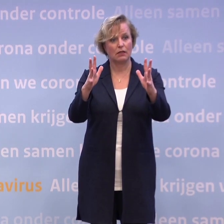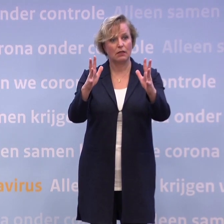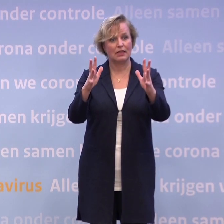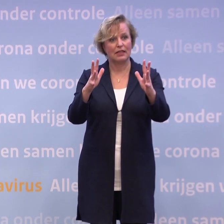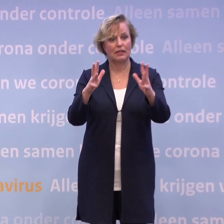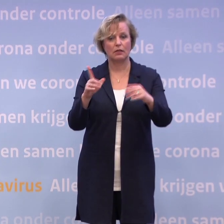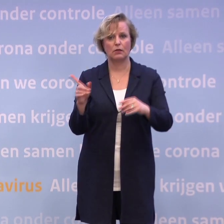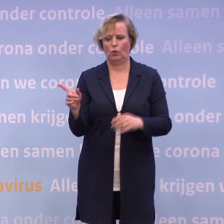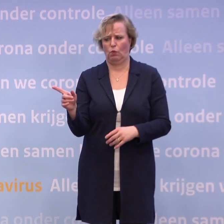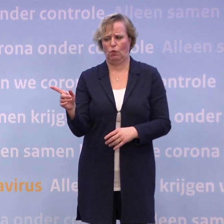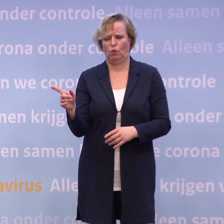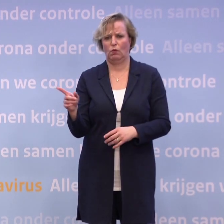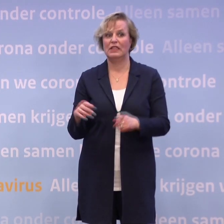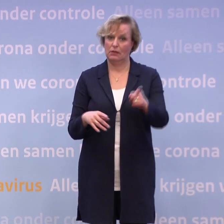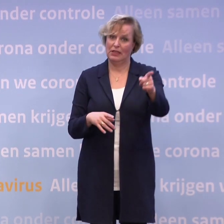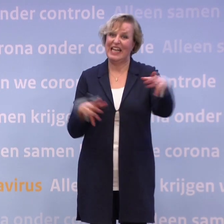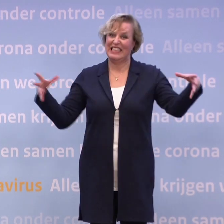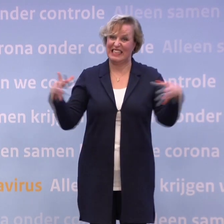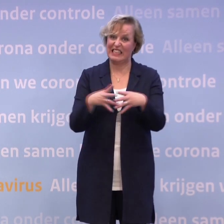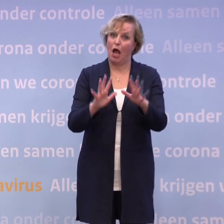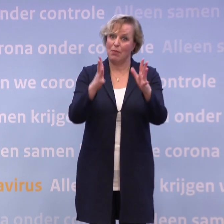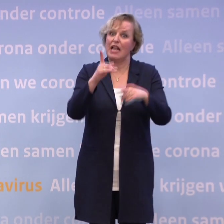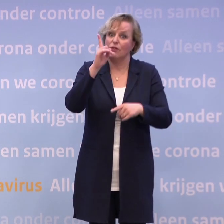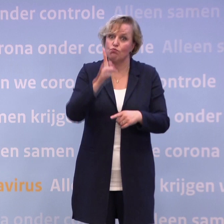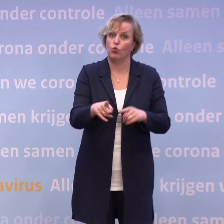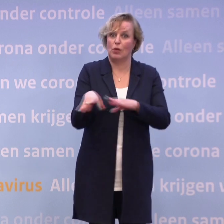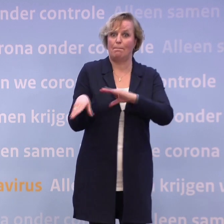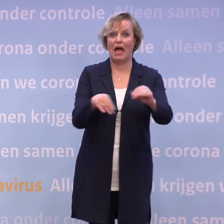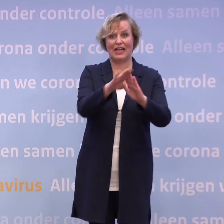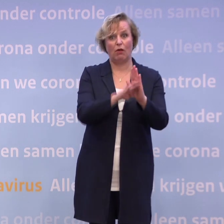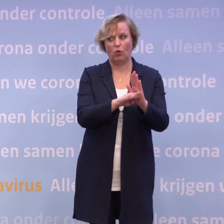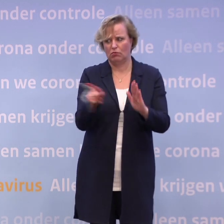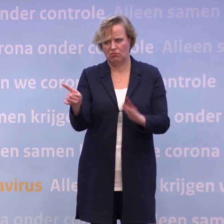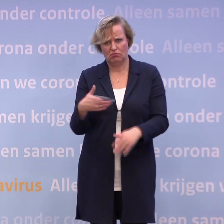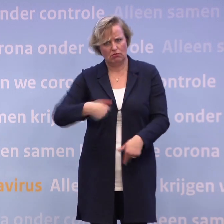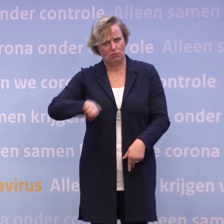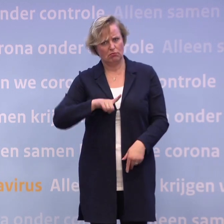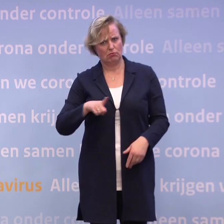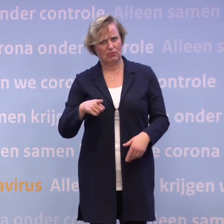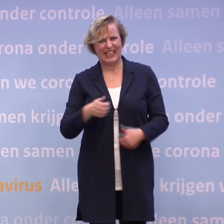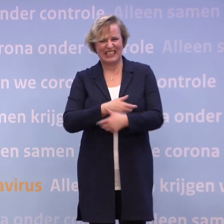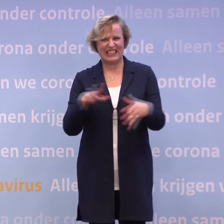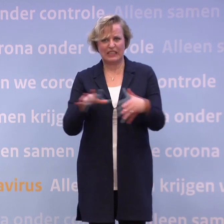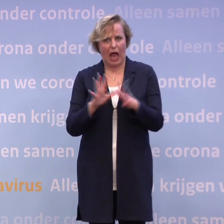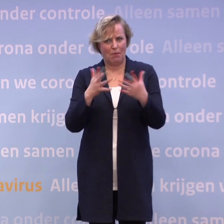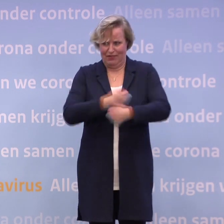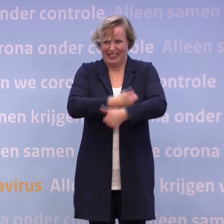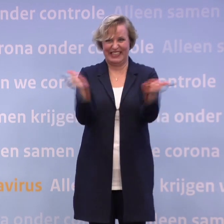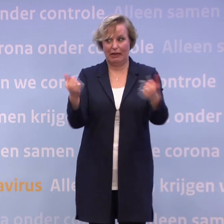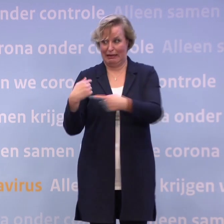Die samenleving moet zich aan die maatregelen gaan houden... Ja, wij ook. Wij allemaal. Wij zijn toch zelf die samenleving. Ik moet me er ook aan houden, u ook, iedereen.